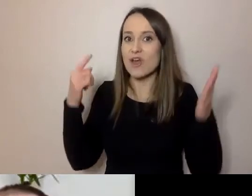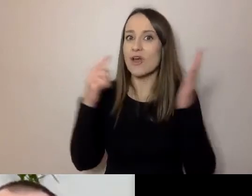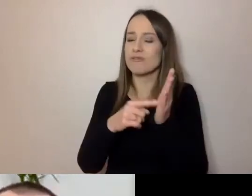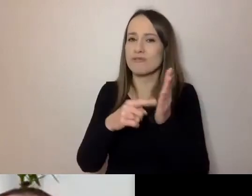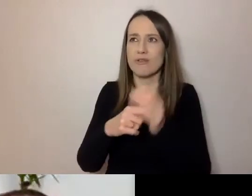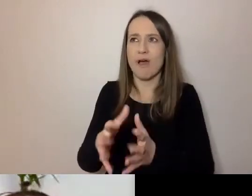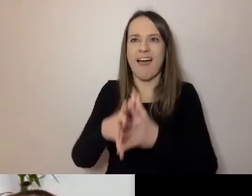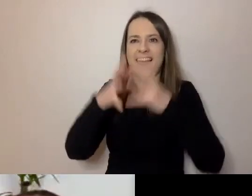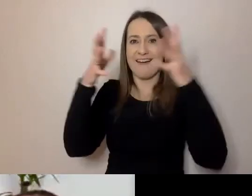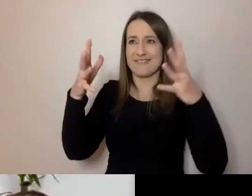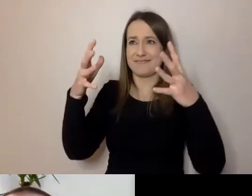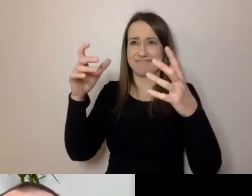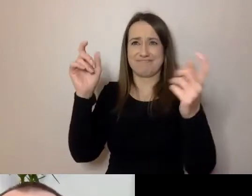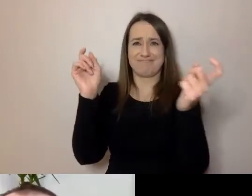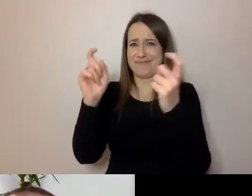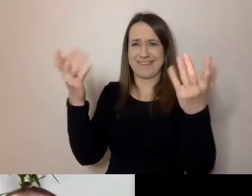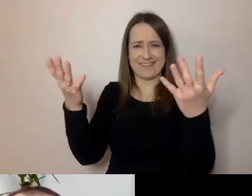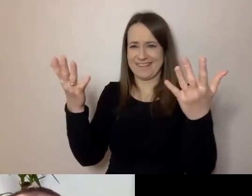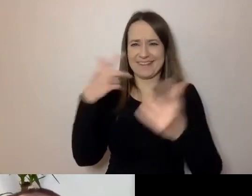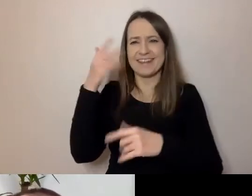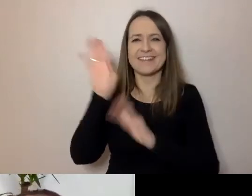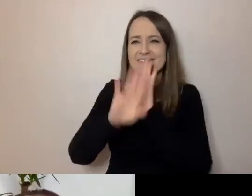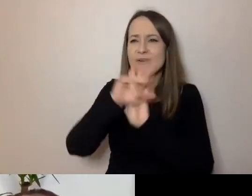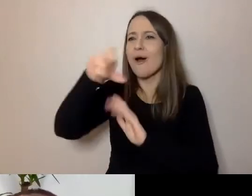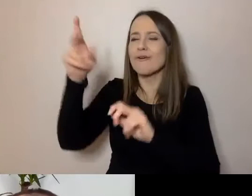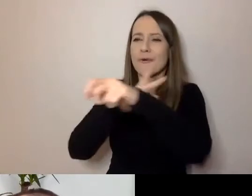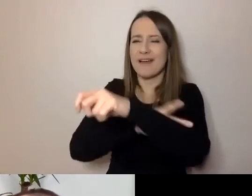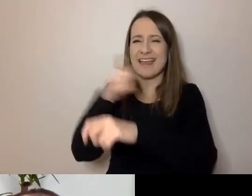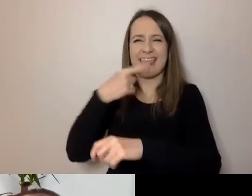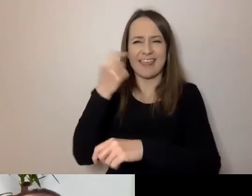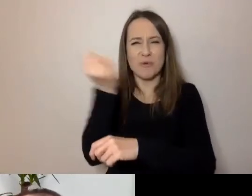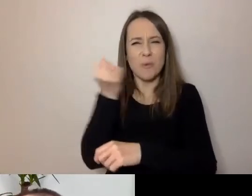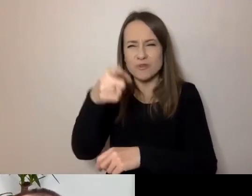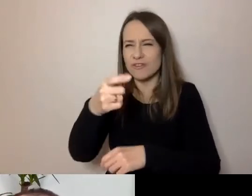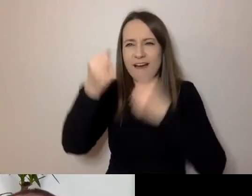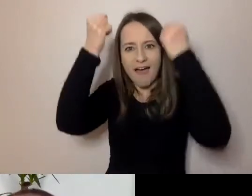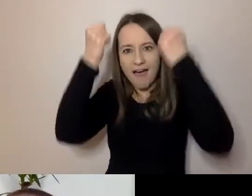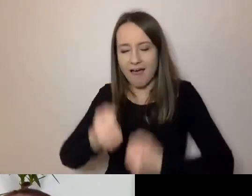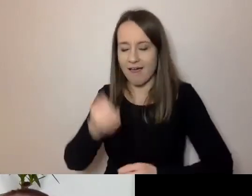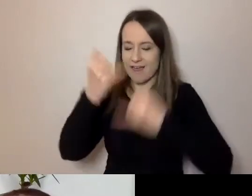Zwykle myśli się o tym, że urzędnicy używają języka skomplikowanego. Jeśli chodzi o formalności, dokumenty,